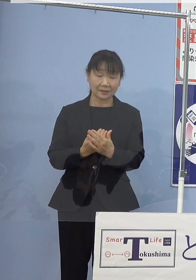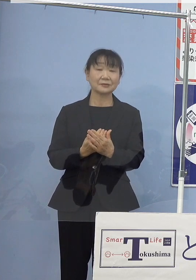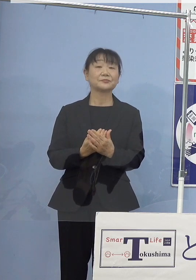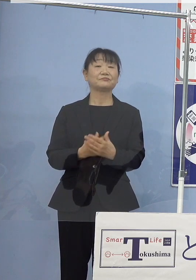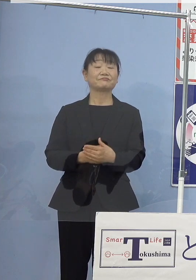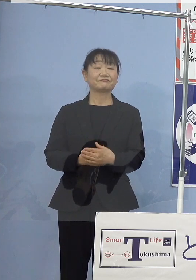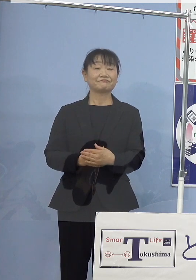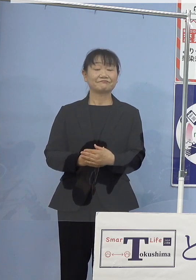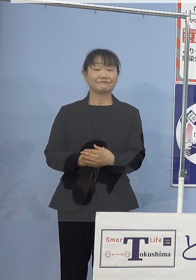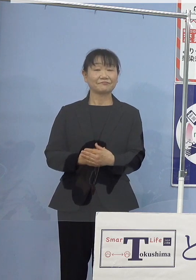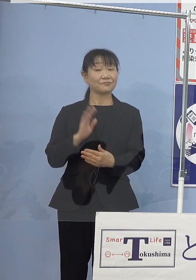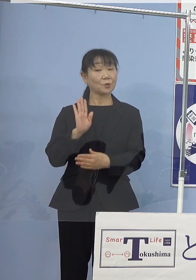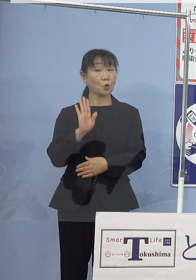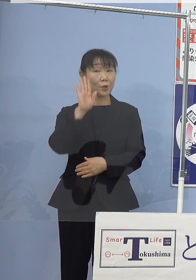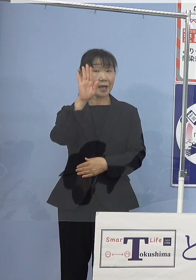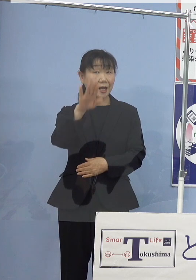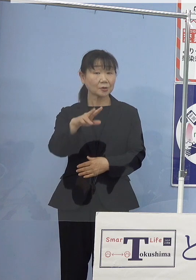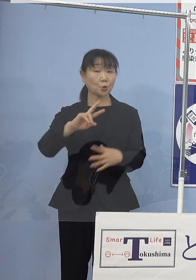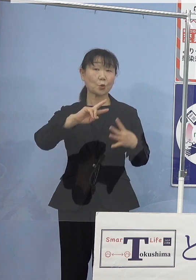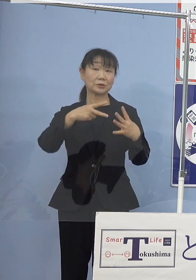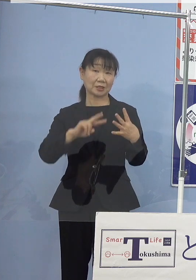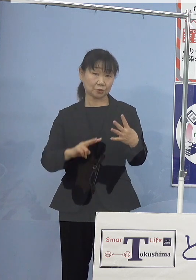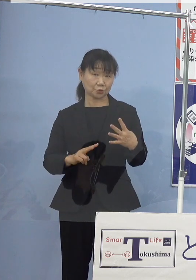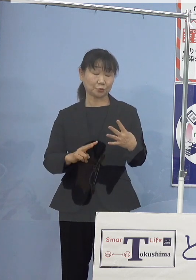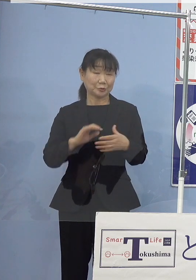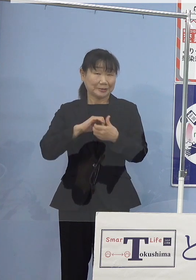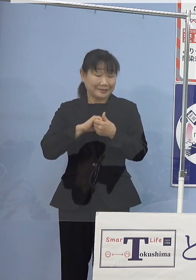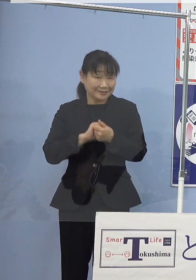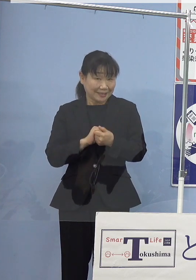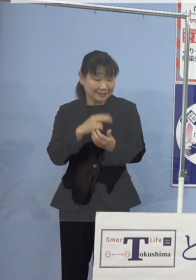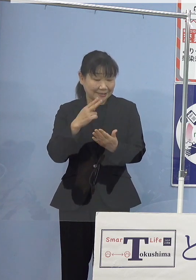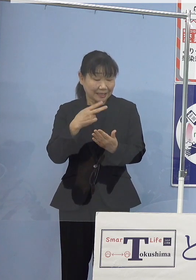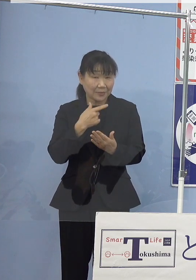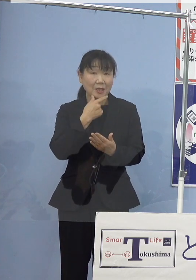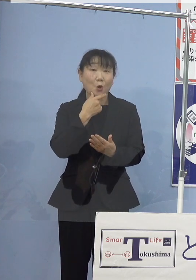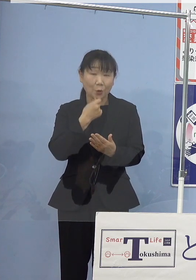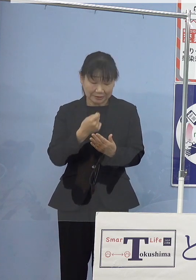これからの季節 是非とも召し上がっていただきたいものが